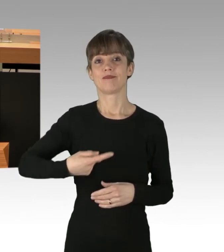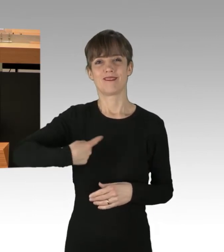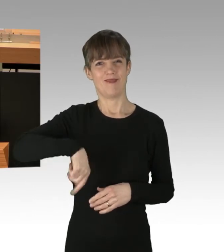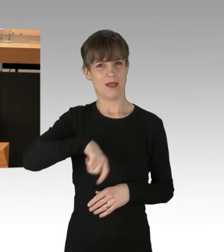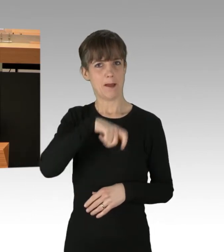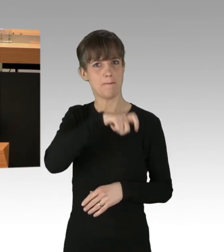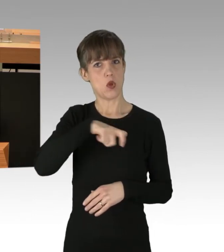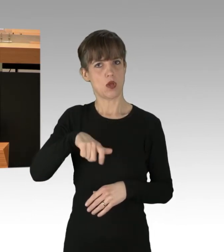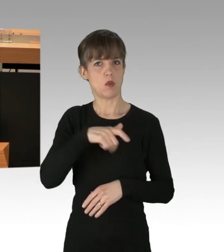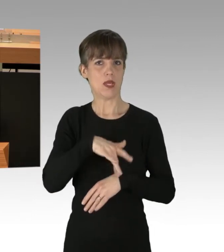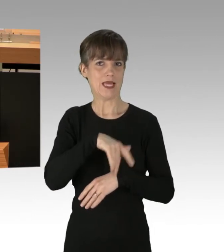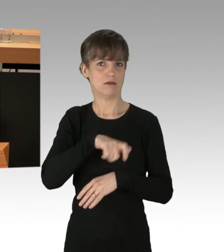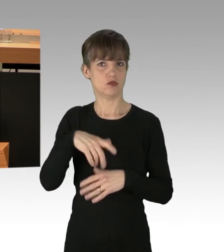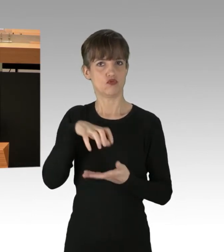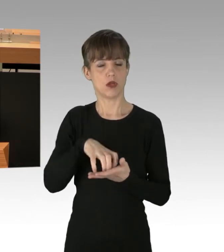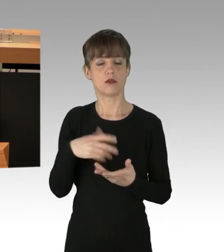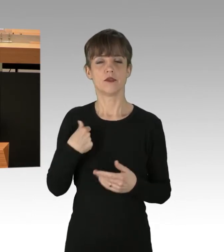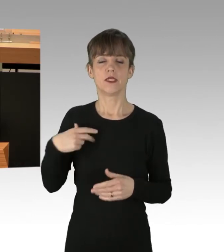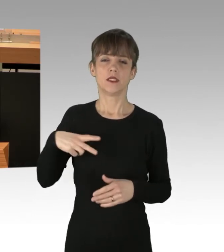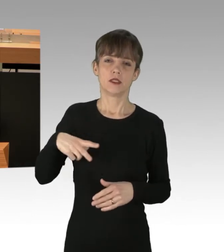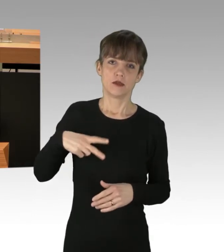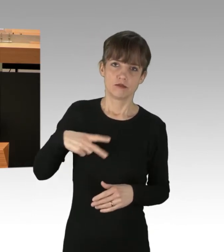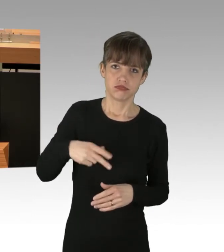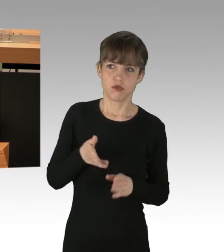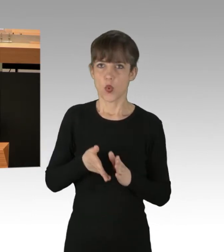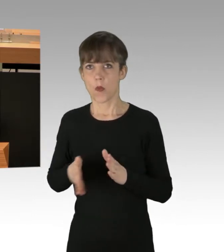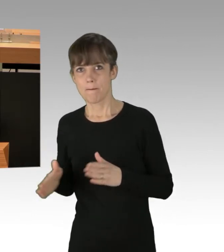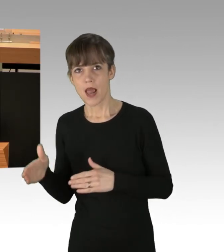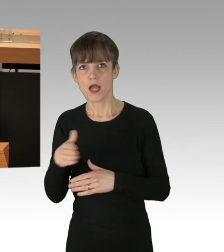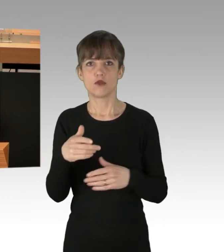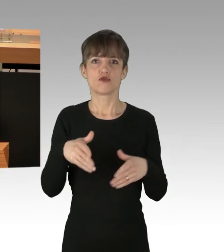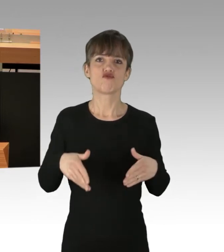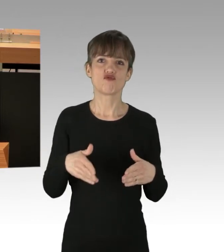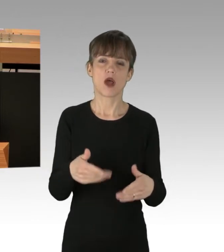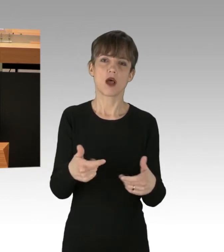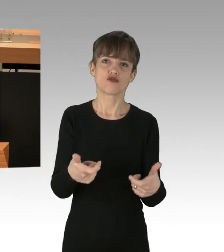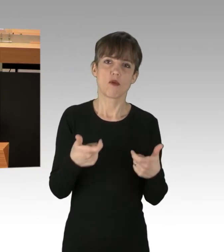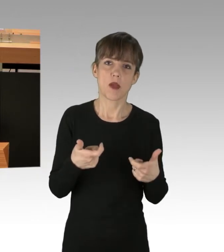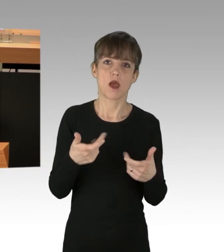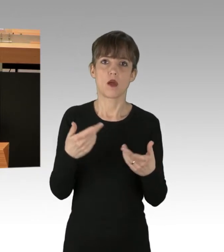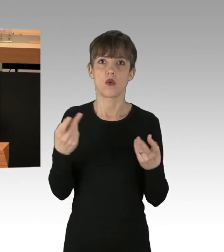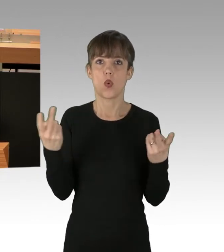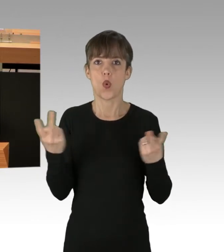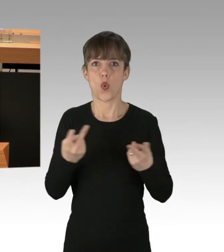einiges an Behinderungen, Umleitungen, Straßensperrungen und auch einiges an kuriosen Erscheinungsformen von tatsächlichen oder behaupteten